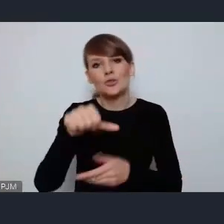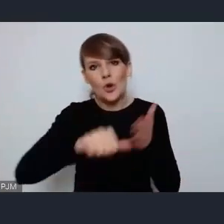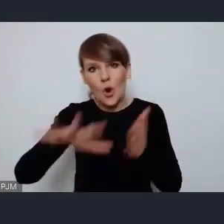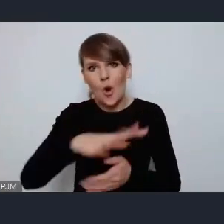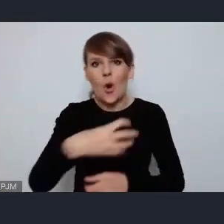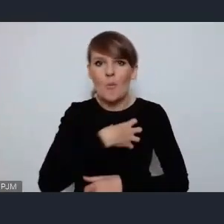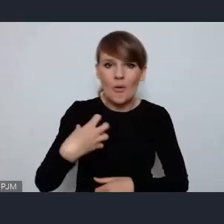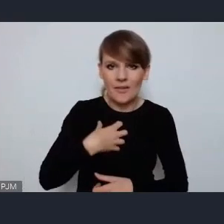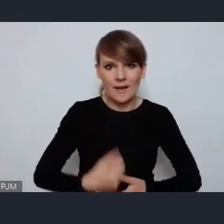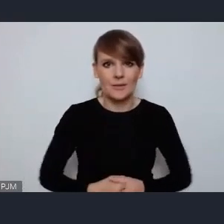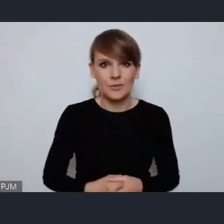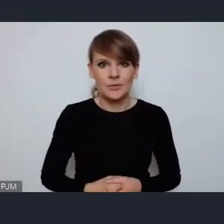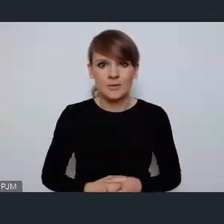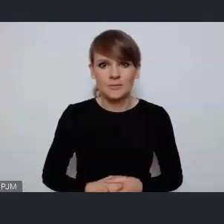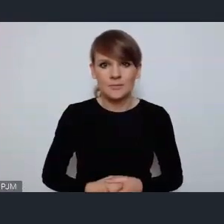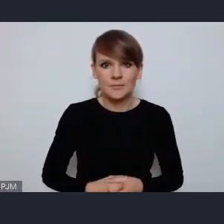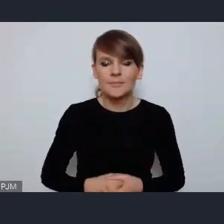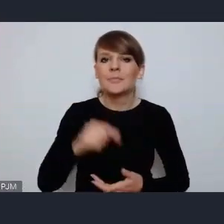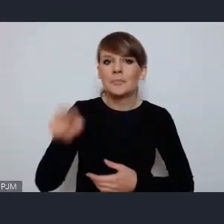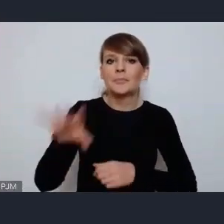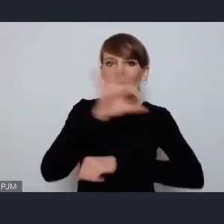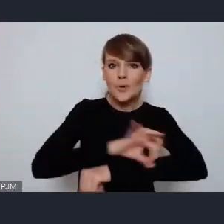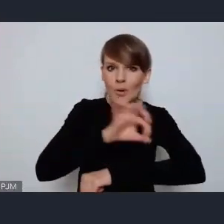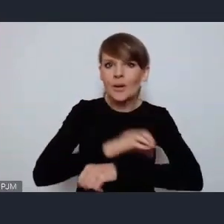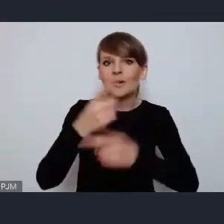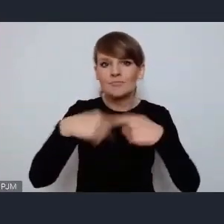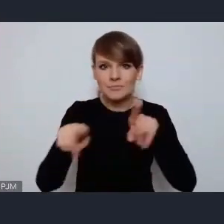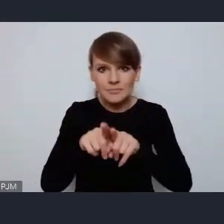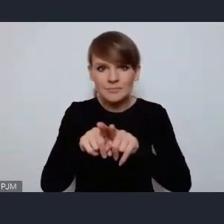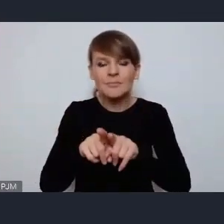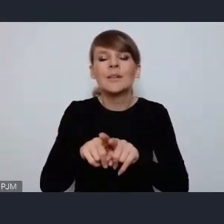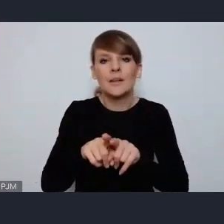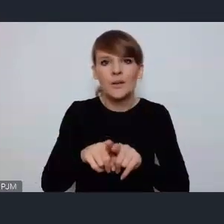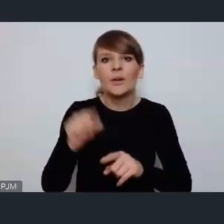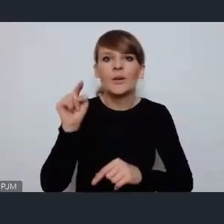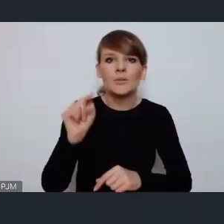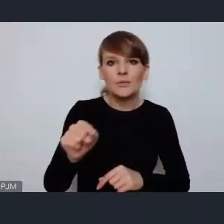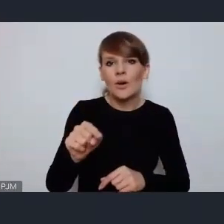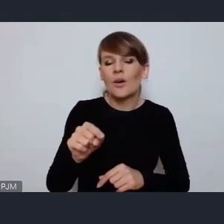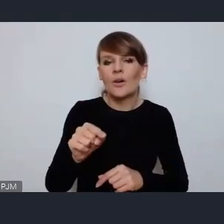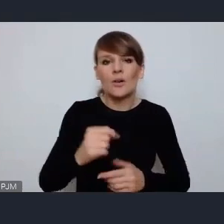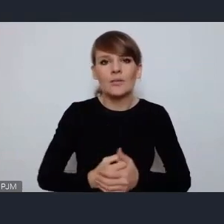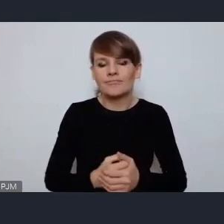I ta, ten projek, jego realizacja jest dla nas absolutnym priorytetem.